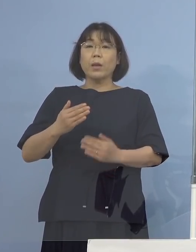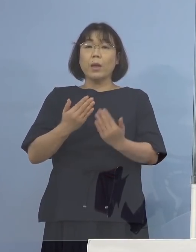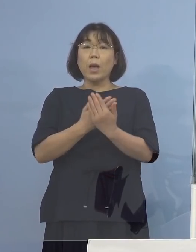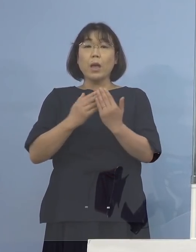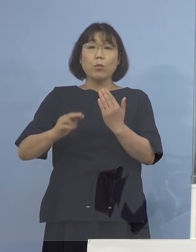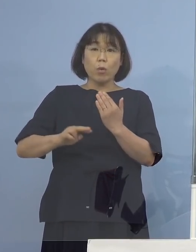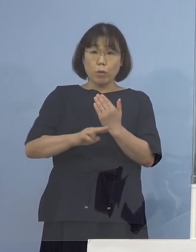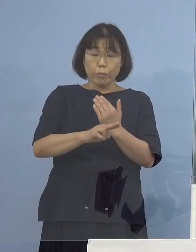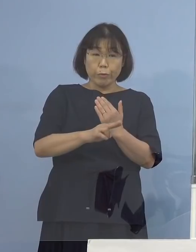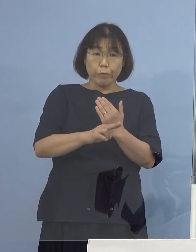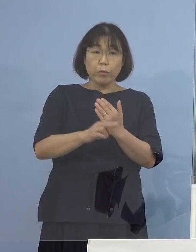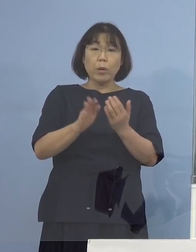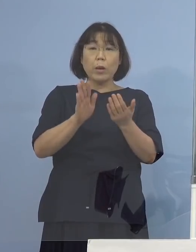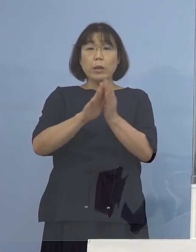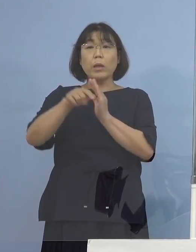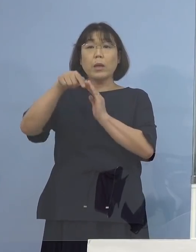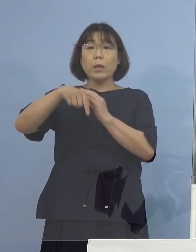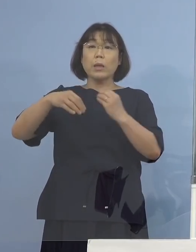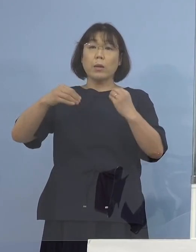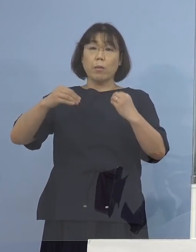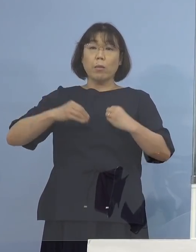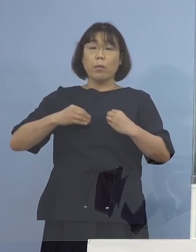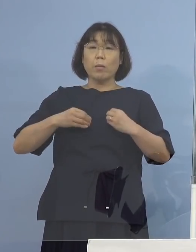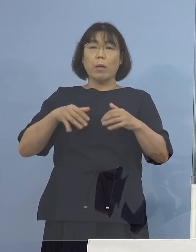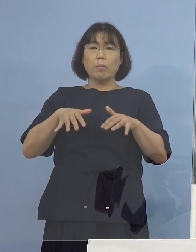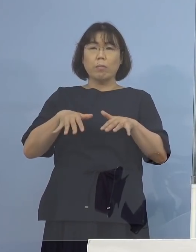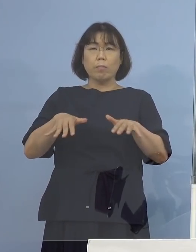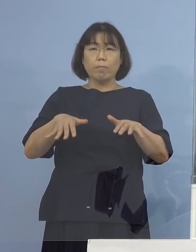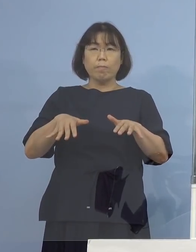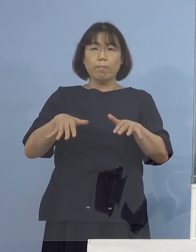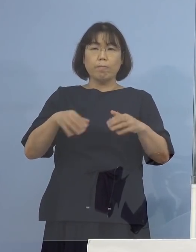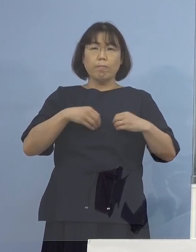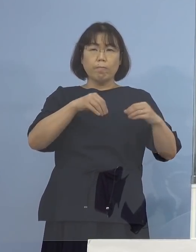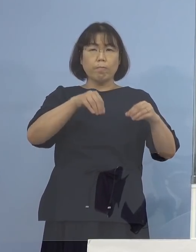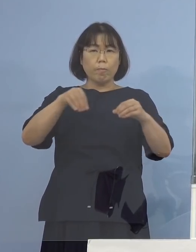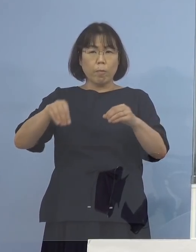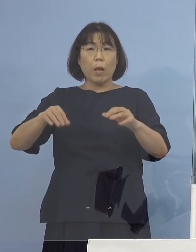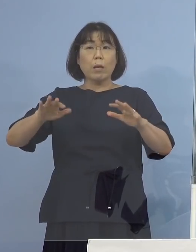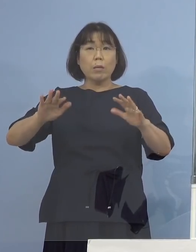県内での感染拡大がないという判断されたのは